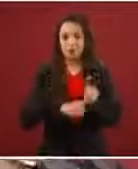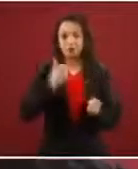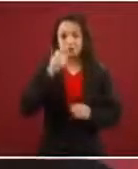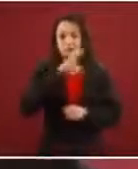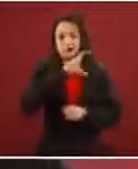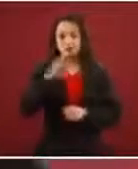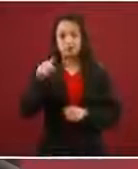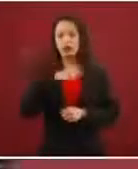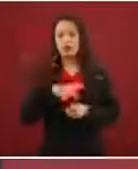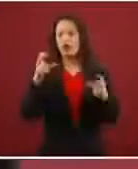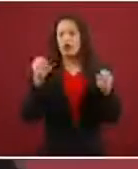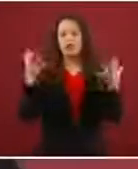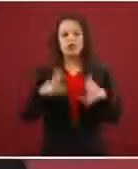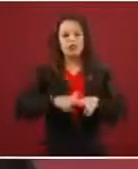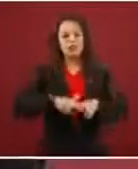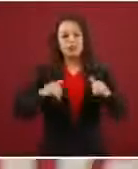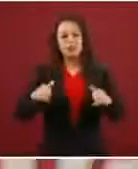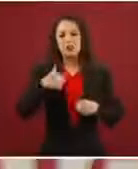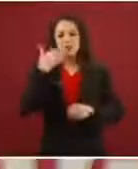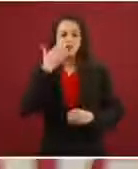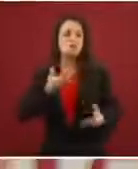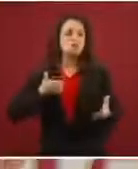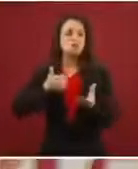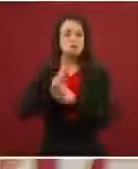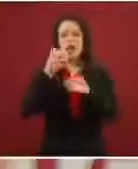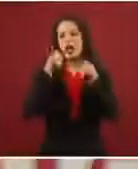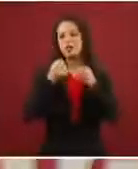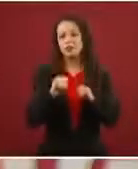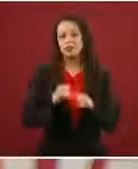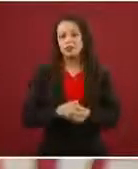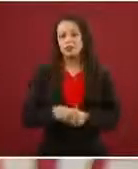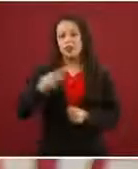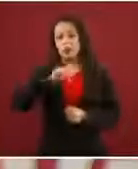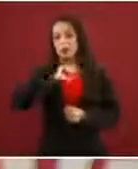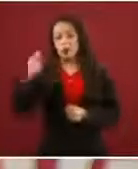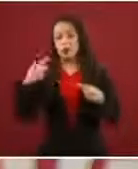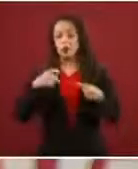nada y vamos a pasar a la fuerza’, pero los demás sí lo hicieron. Entonces, ¿qué vino?